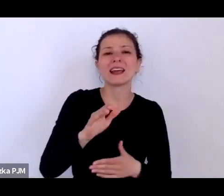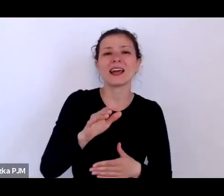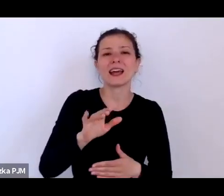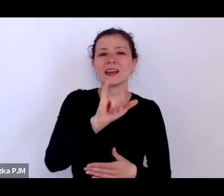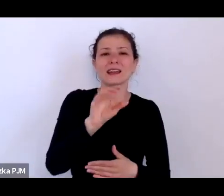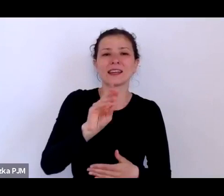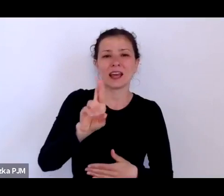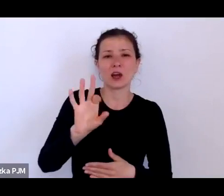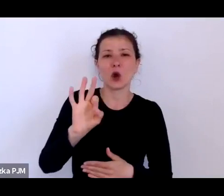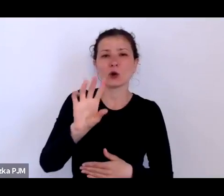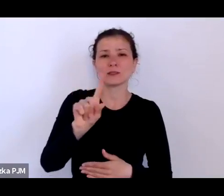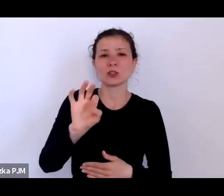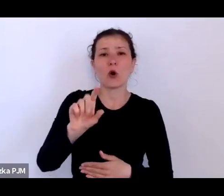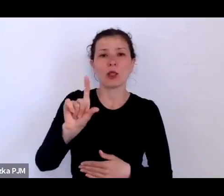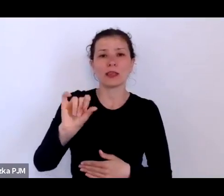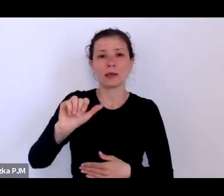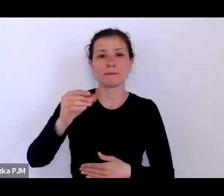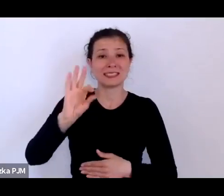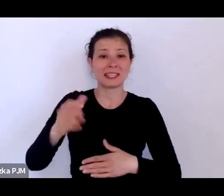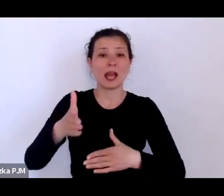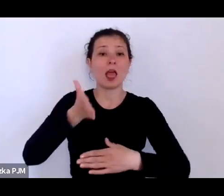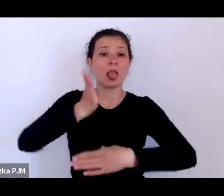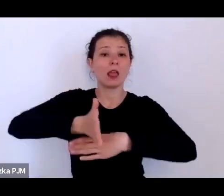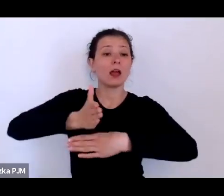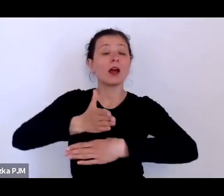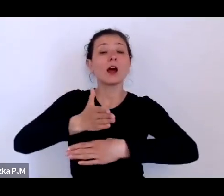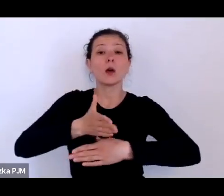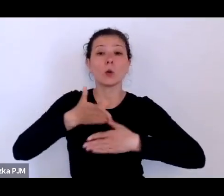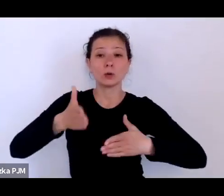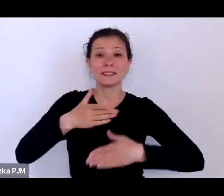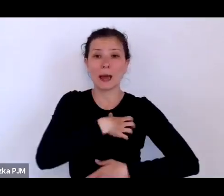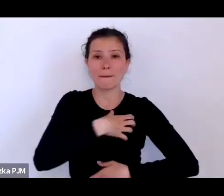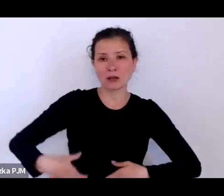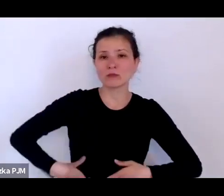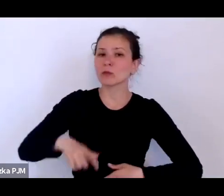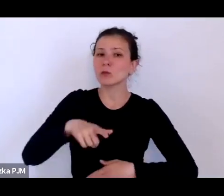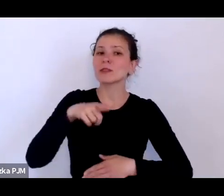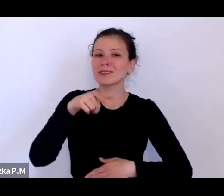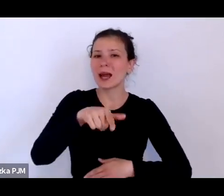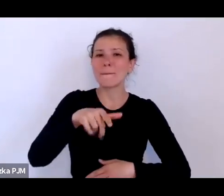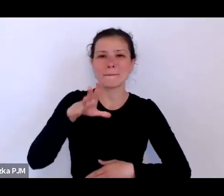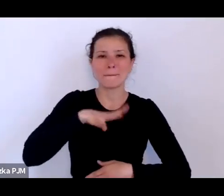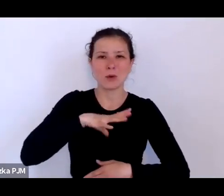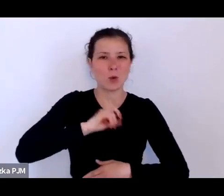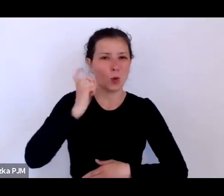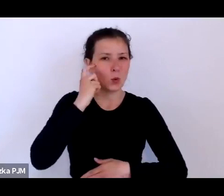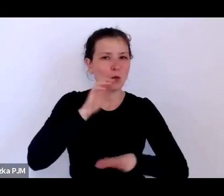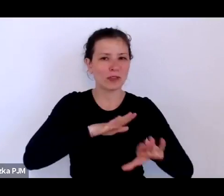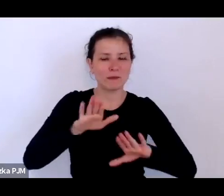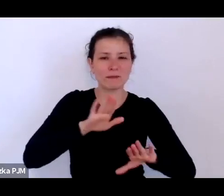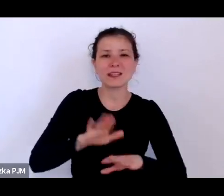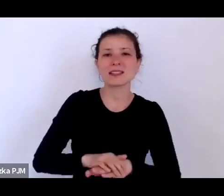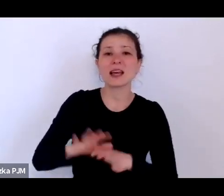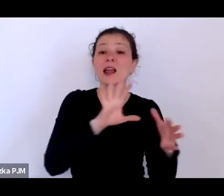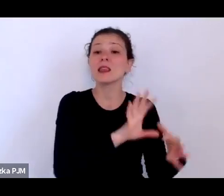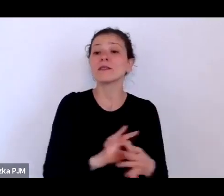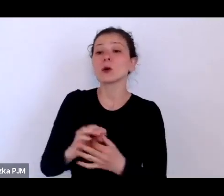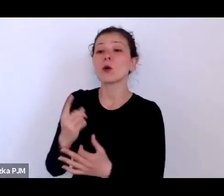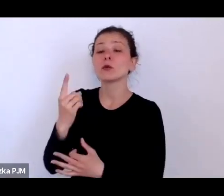bo to było takie główne miejsce i do tego odnosił się w jednym ze swoich felietonów Antoni Słonimski.